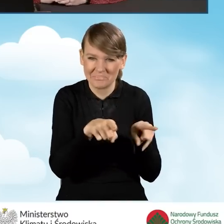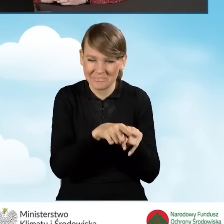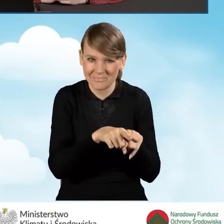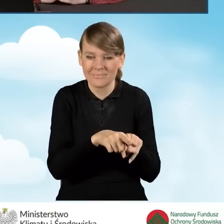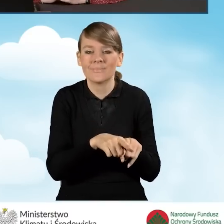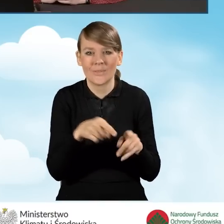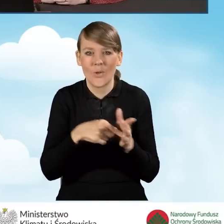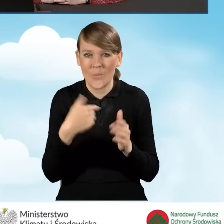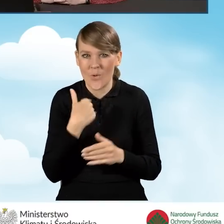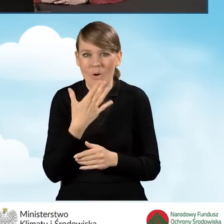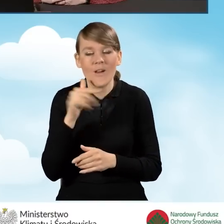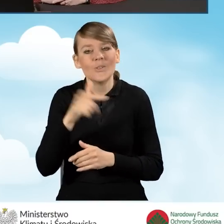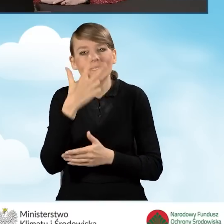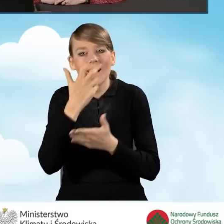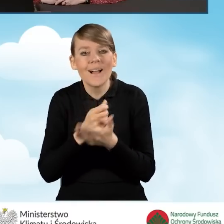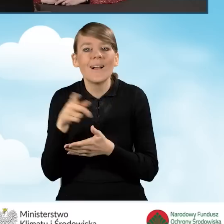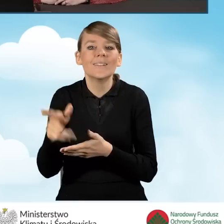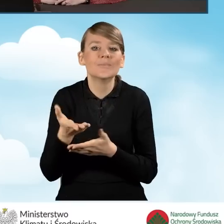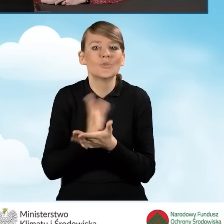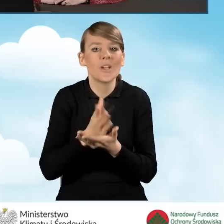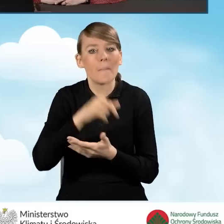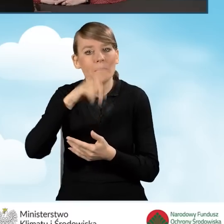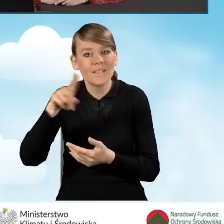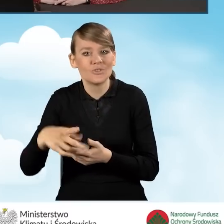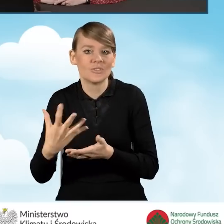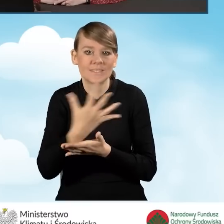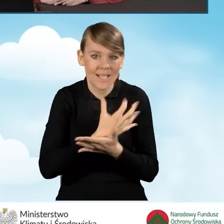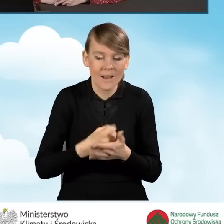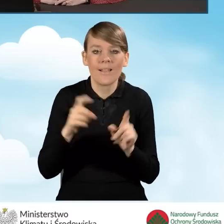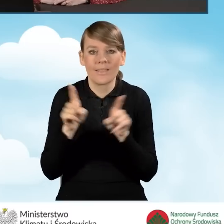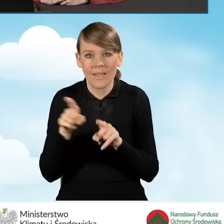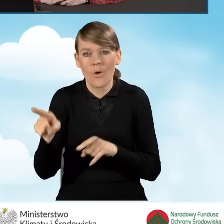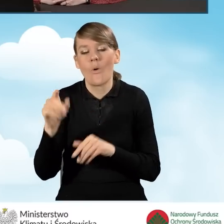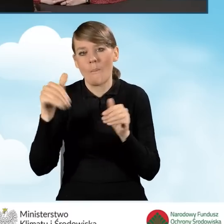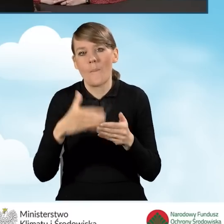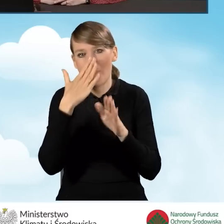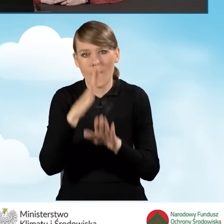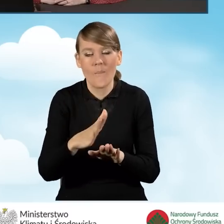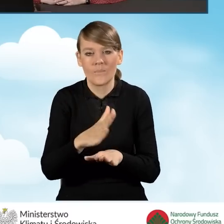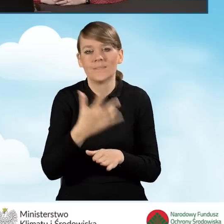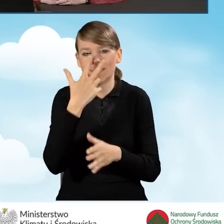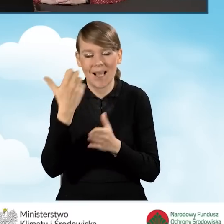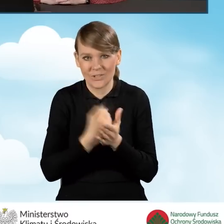czyli wskazujące przeciętny miesięczny dochód. Ma również możliwość przedstawienia zaświadczenia